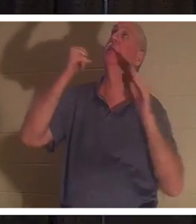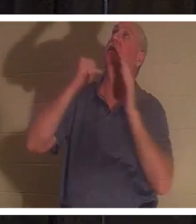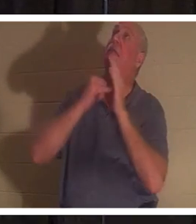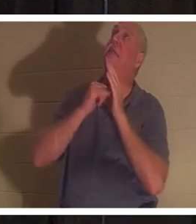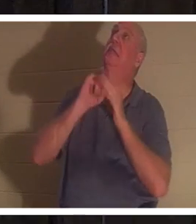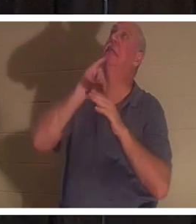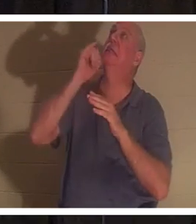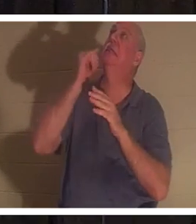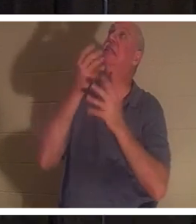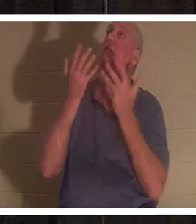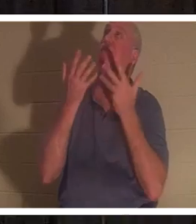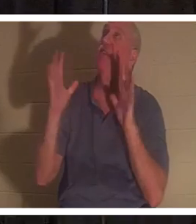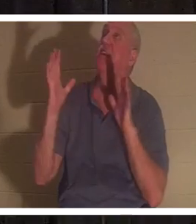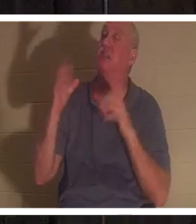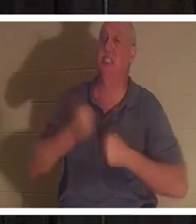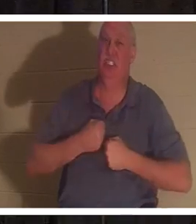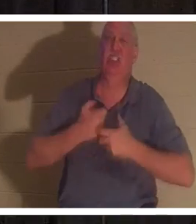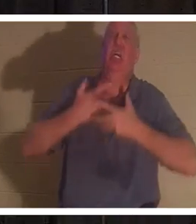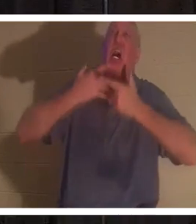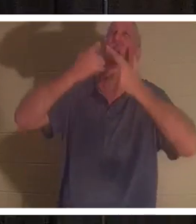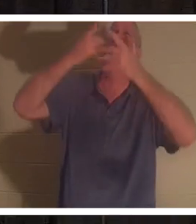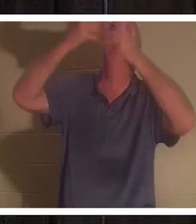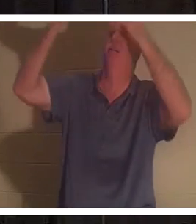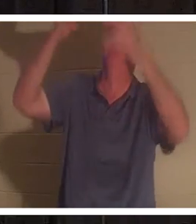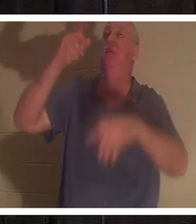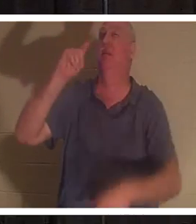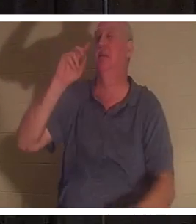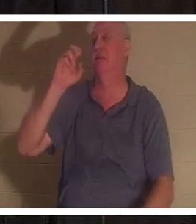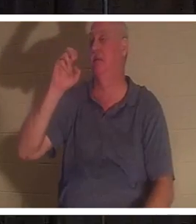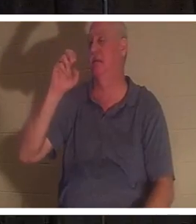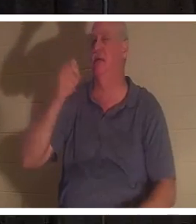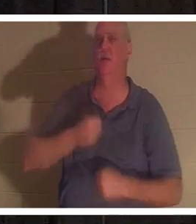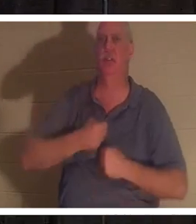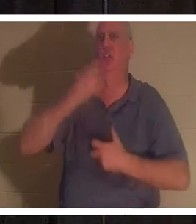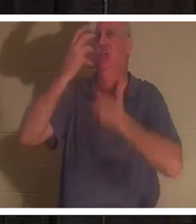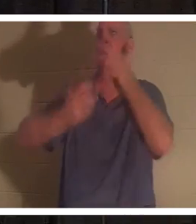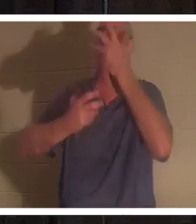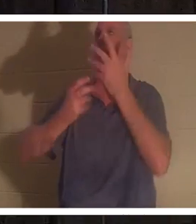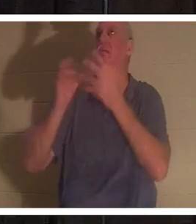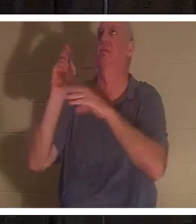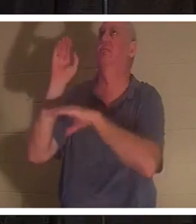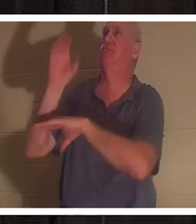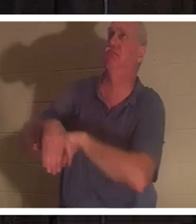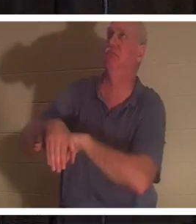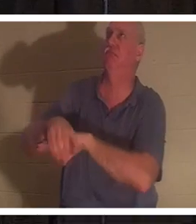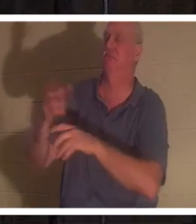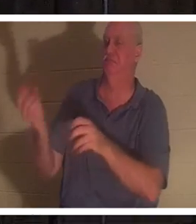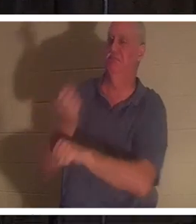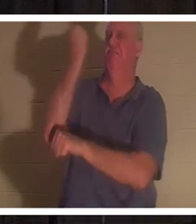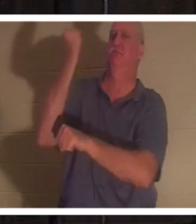с креста. Это был «тетелестай». Это был крик триумфа. Что это значит? Tetelestai означает, это